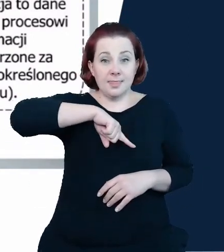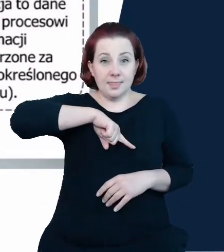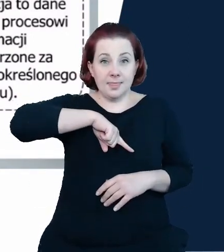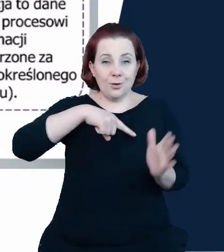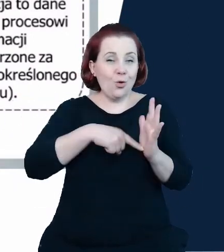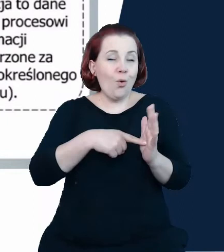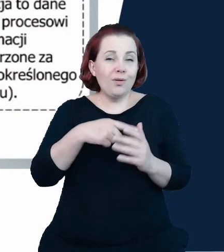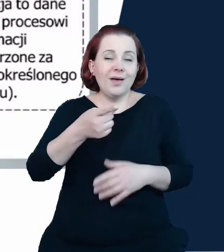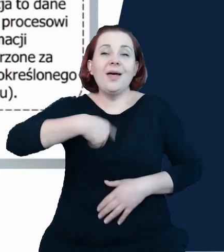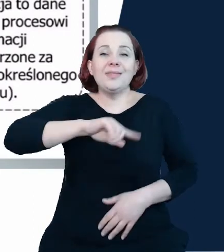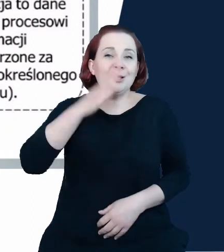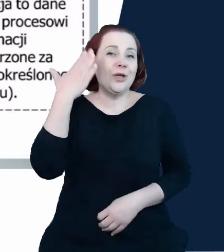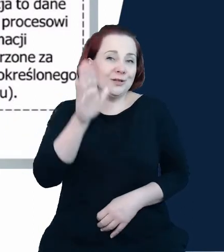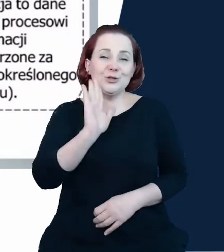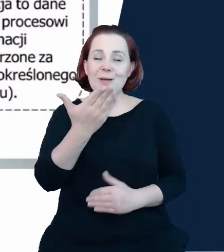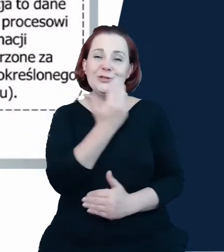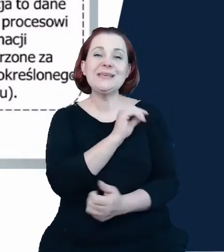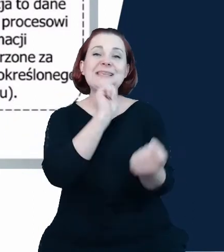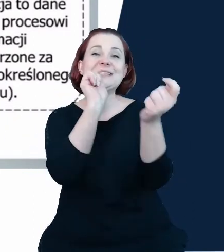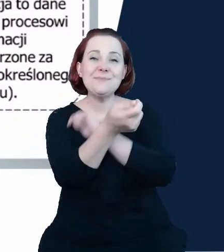zmieni się podejście do rejestrów państwowych i te dane naprawdę